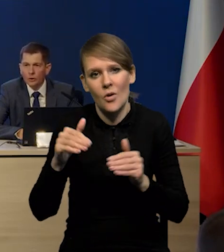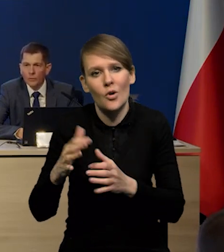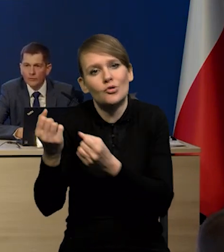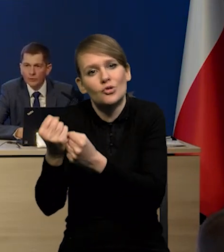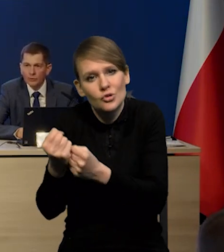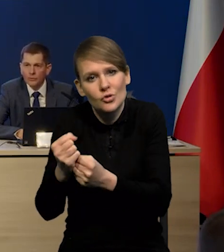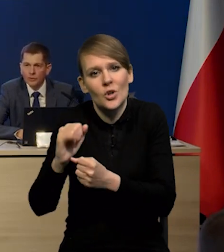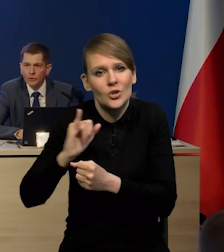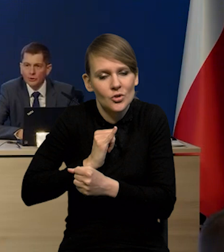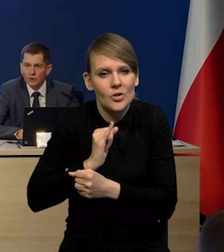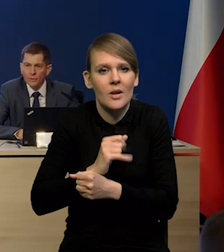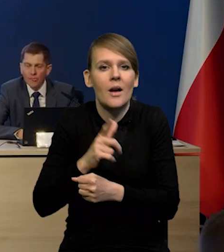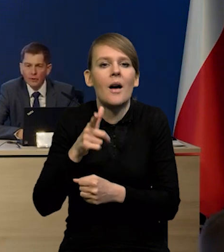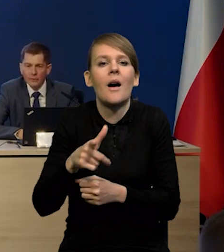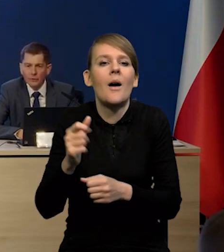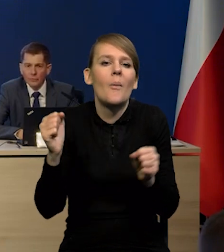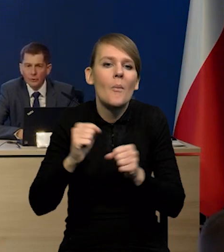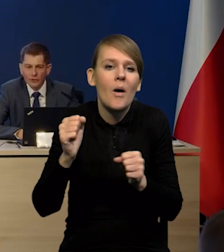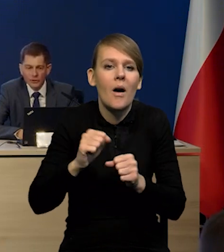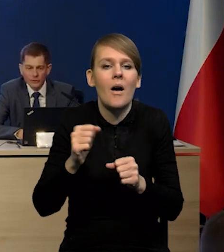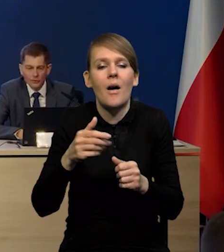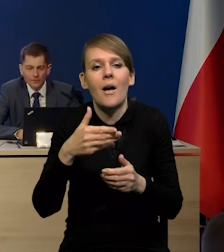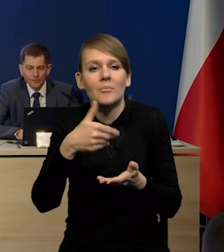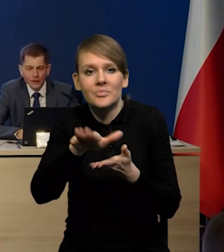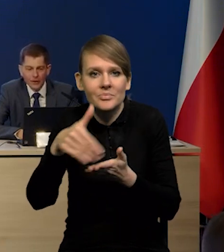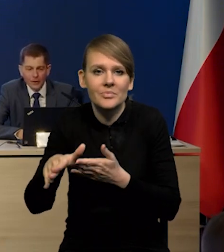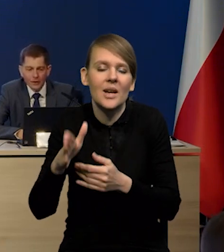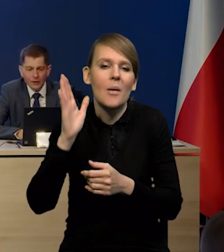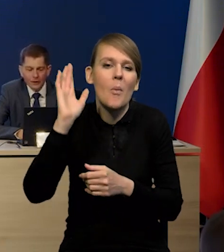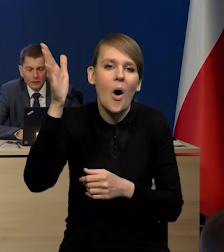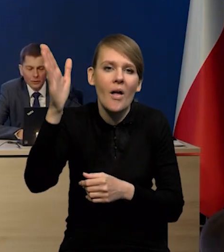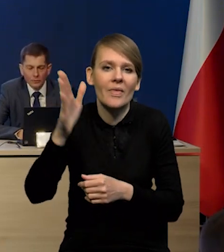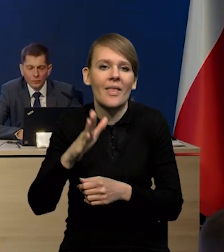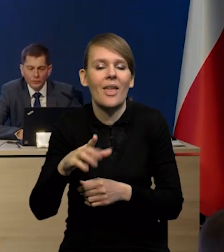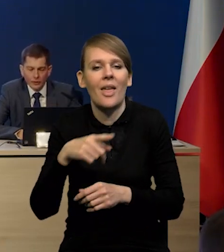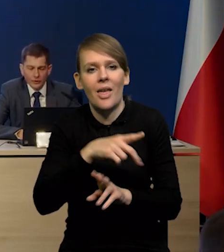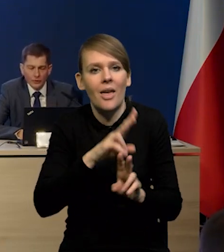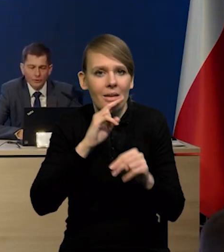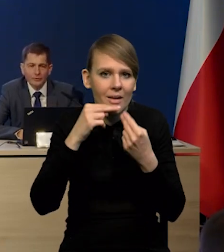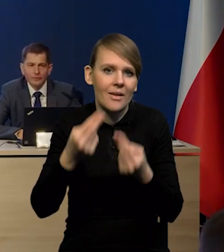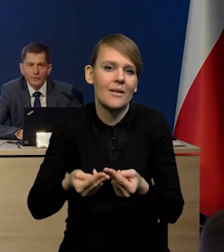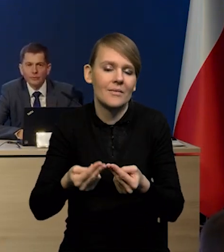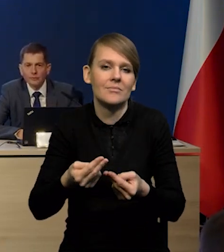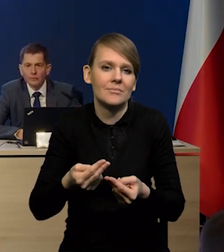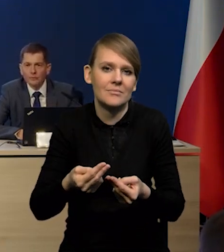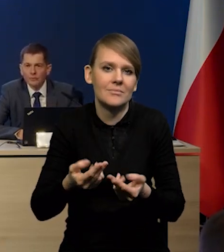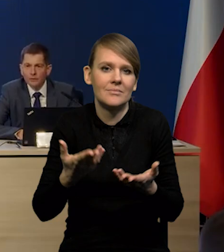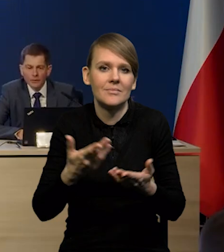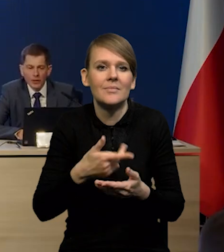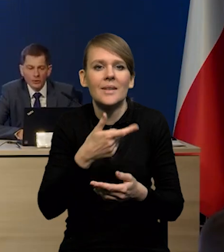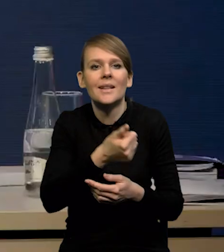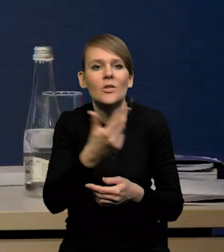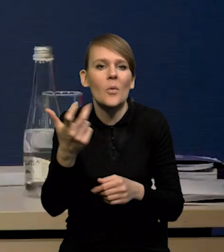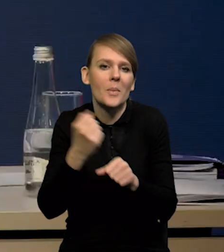i to obawy, że potem będzie ciężko odbudować, odbudować liczbę pracowników,